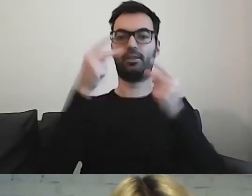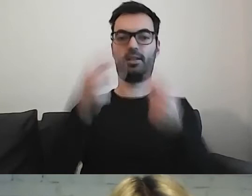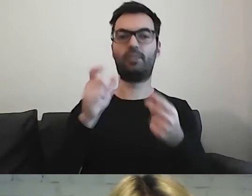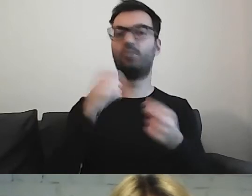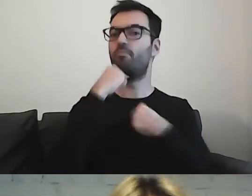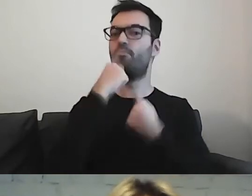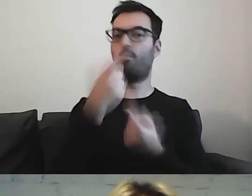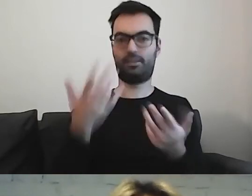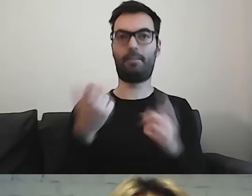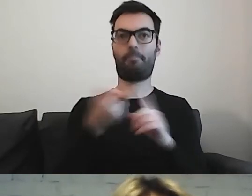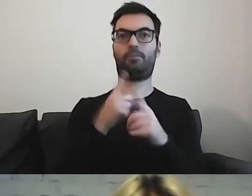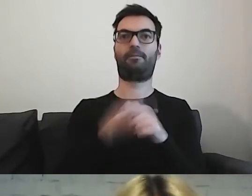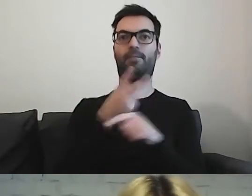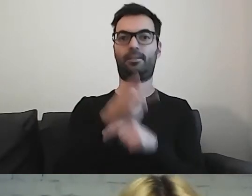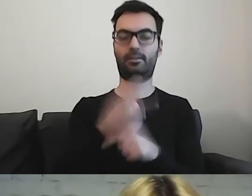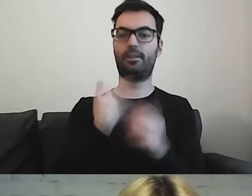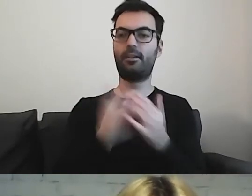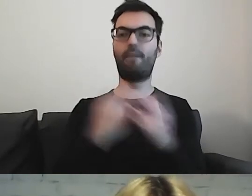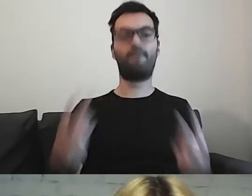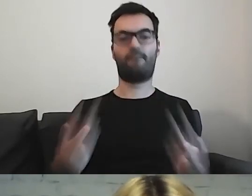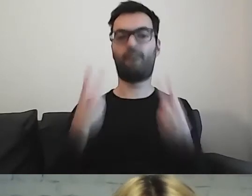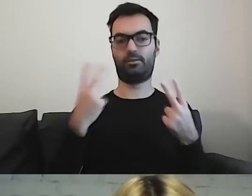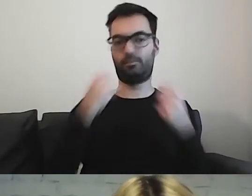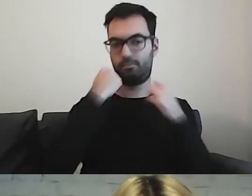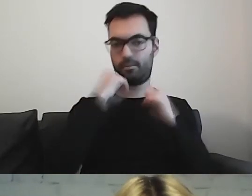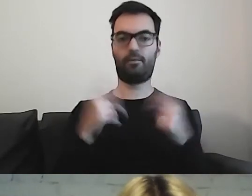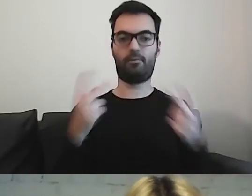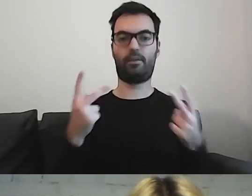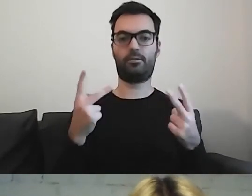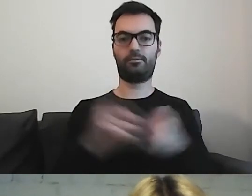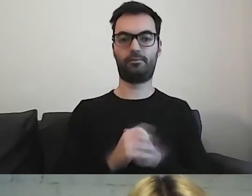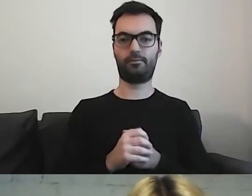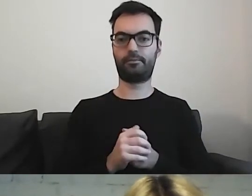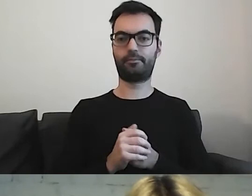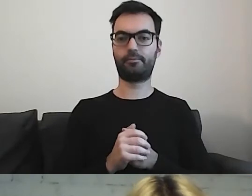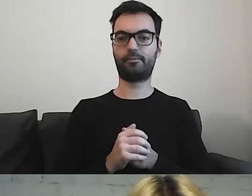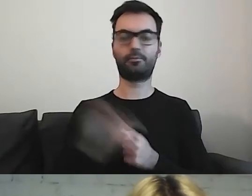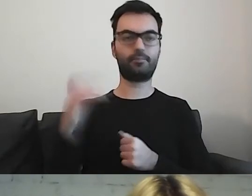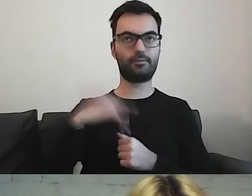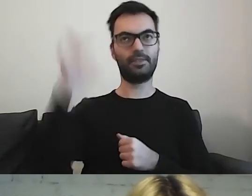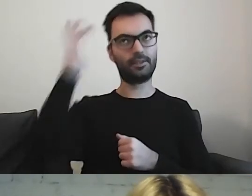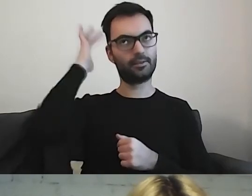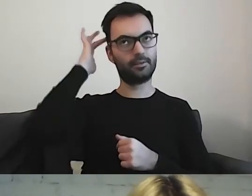Ważne jest, żeby sobie odpowiedzieć na te pytania.